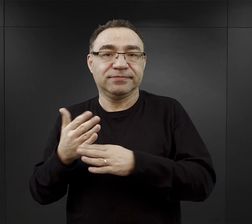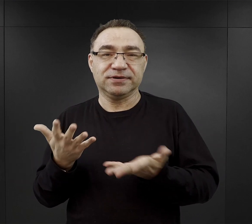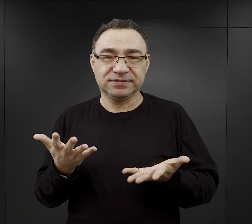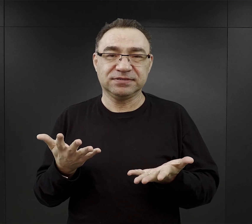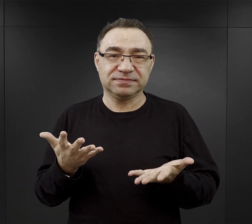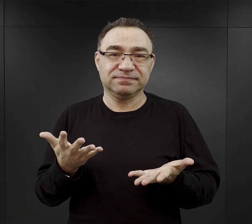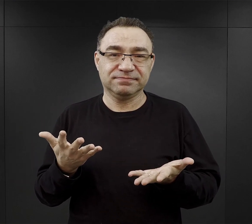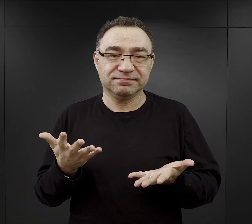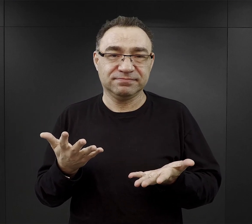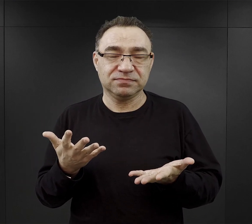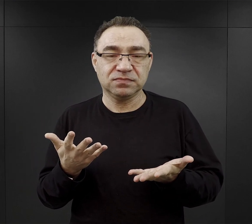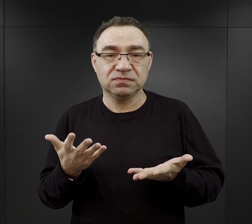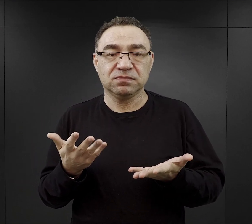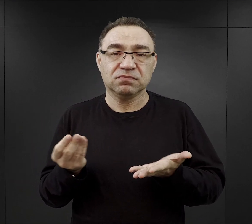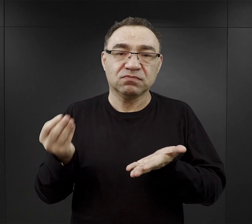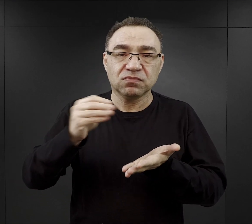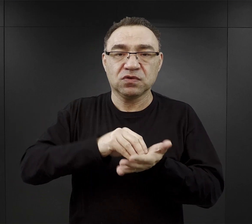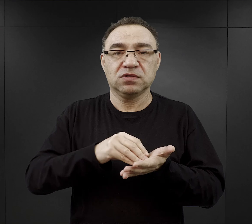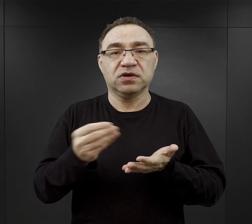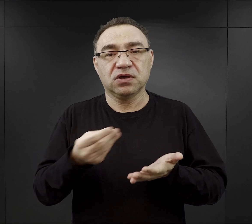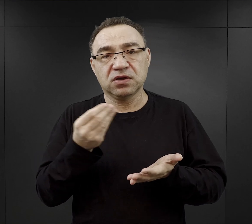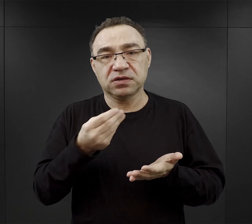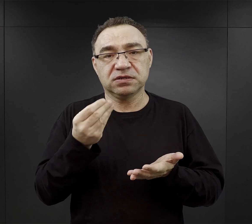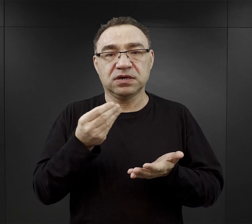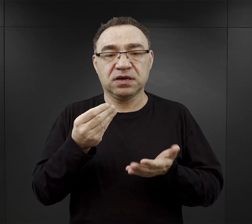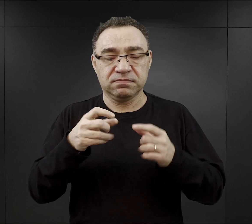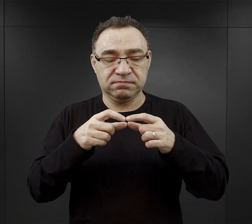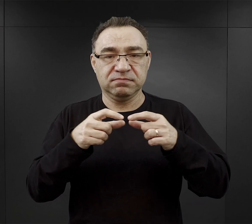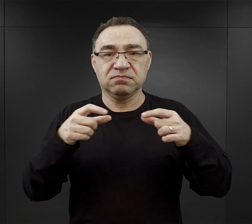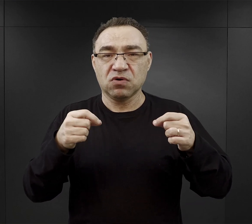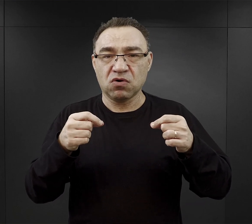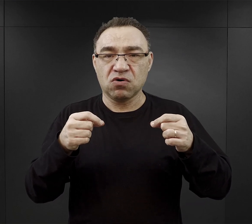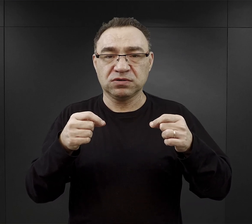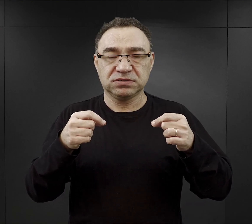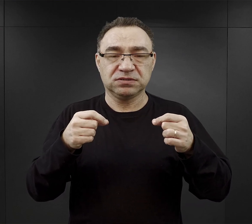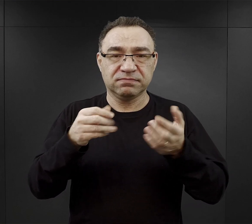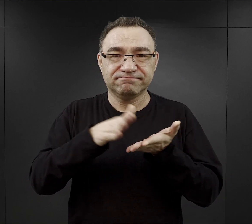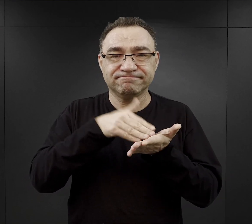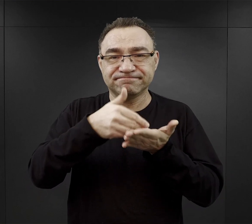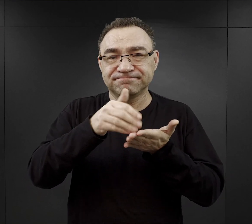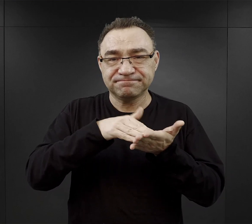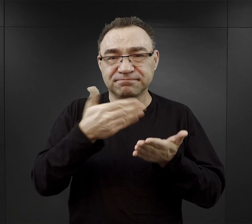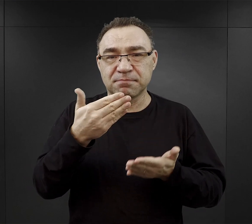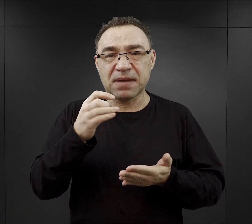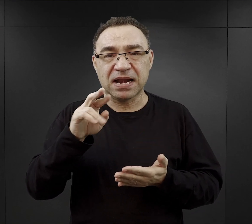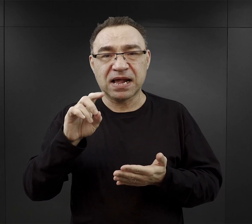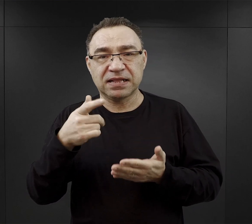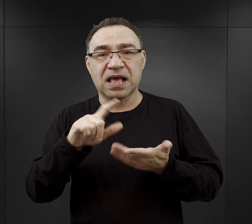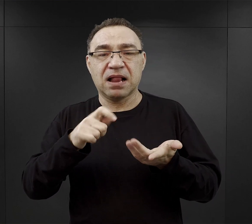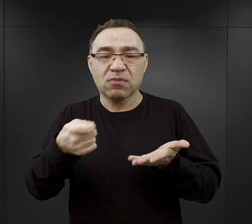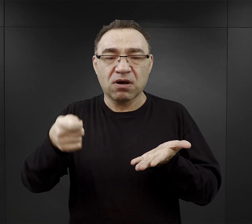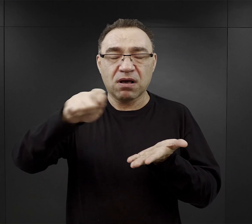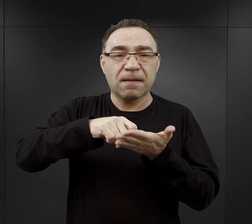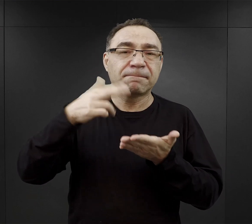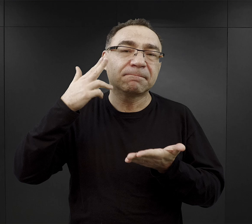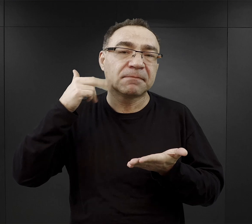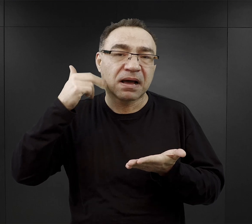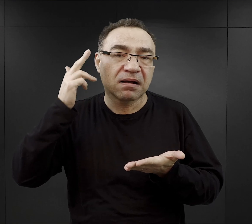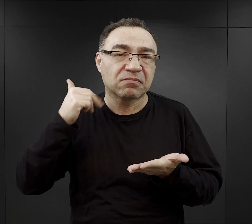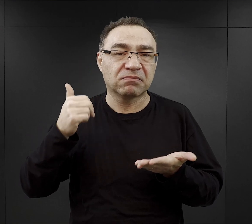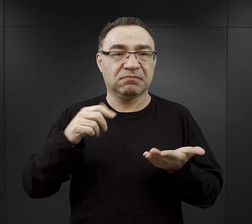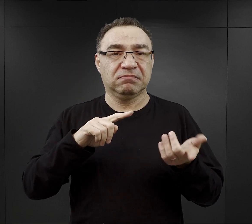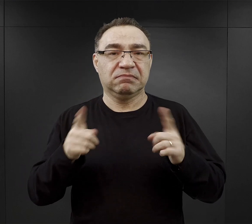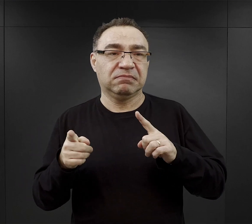Do tego dostawali jeszcze jakaś taką niewielką kostkę margaryny czy łyżkę marmolady, czy jakiś krążek sera.